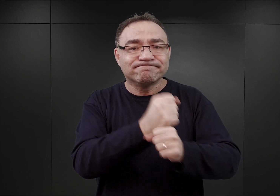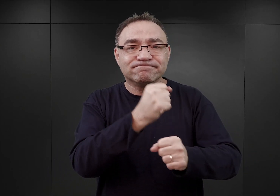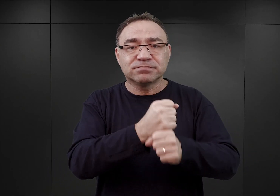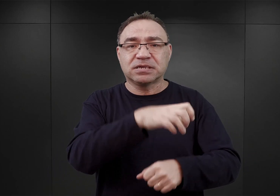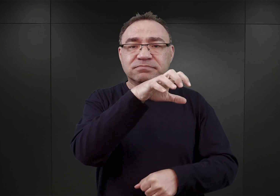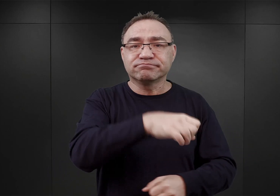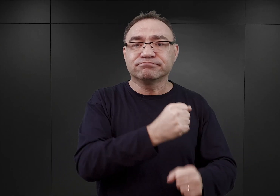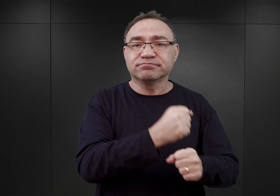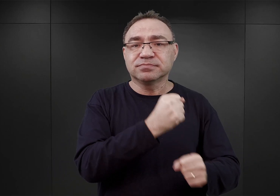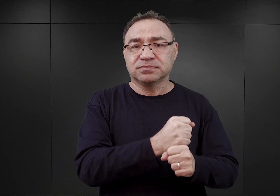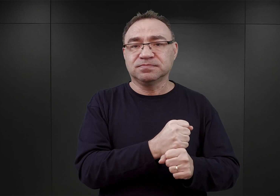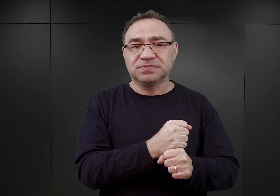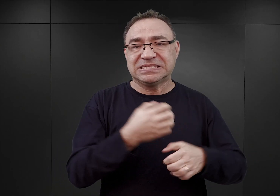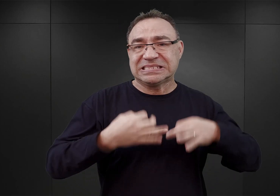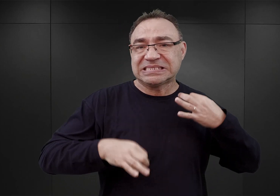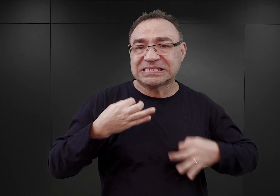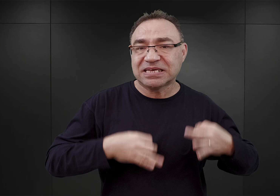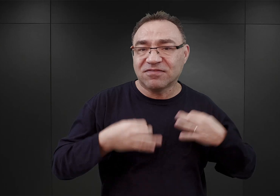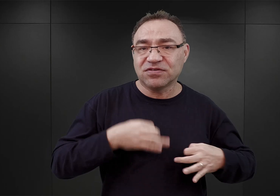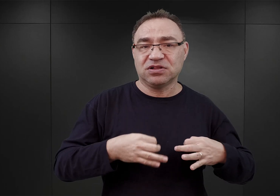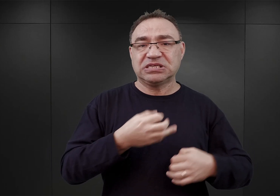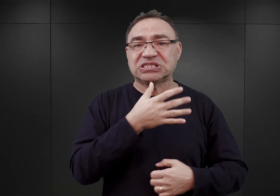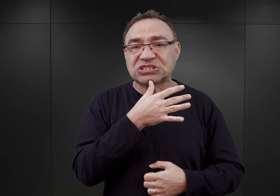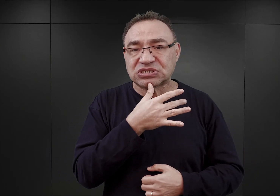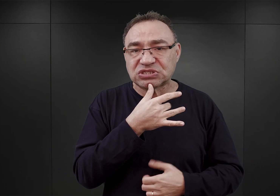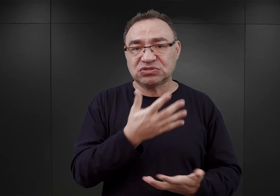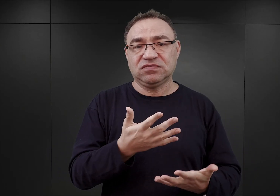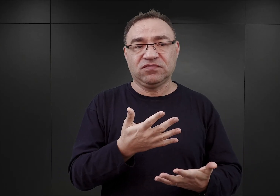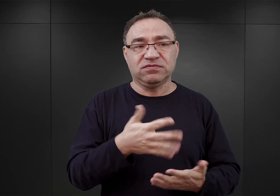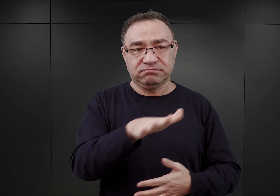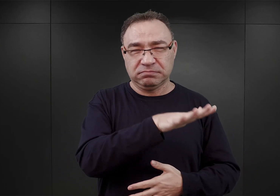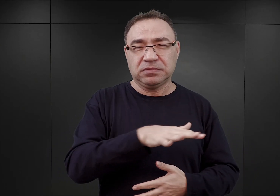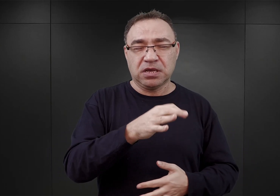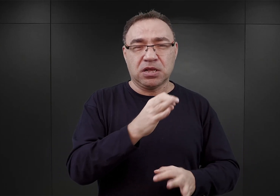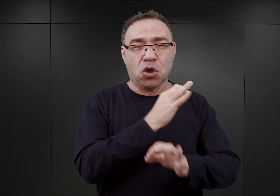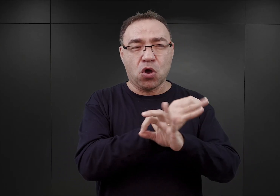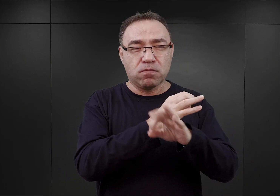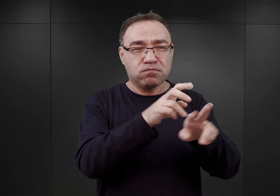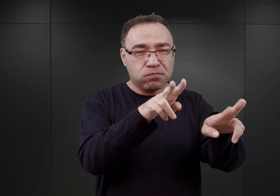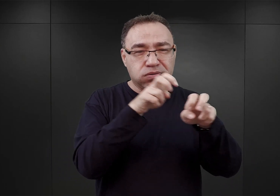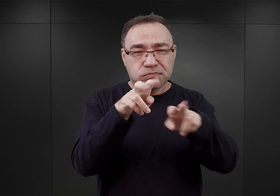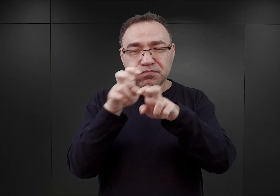robotników cywilnych i Żydów oświęcimskich, których wyznaczono do prac porządkowych. Także